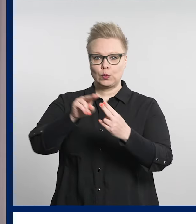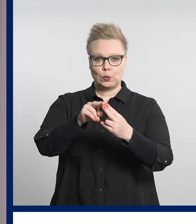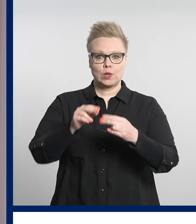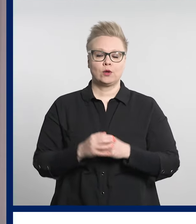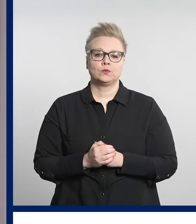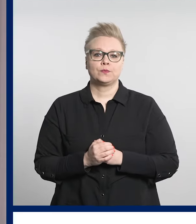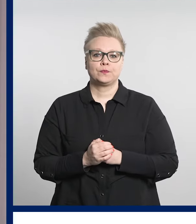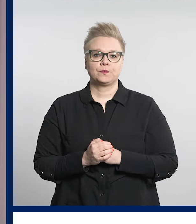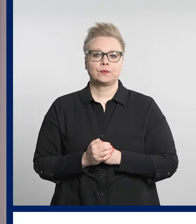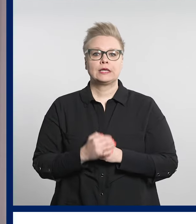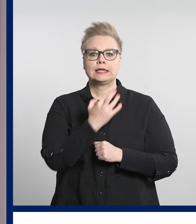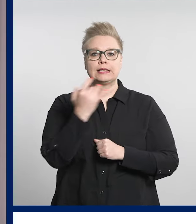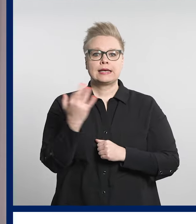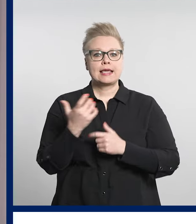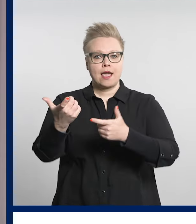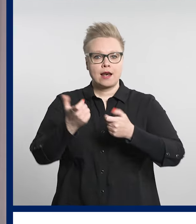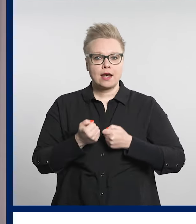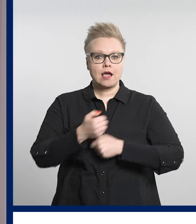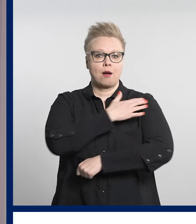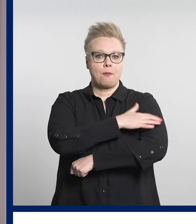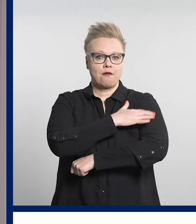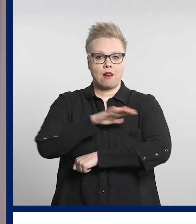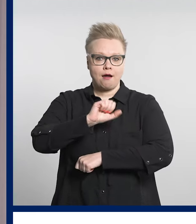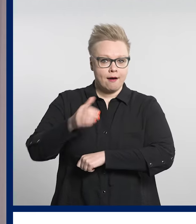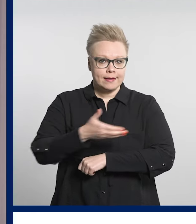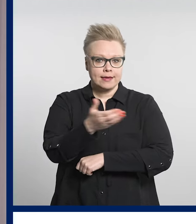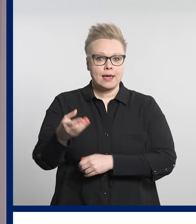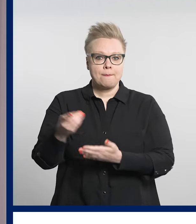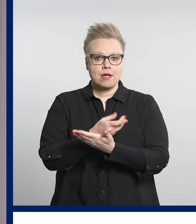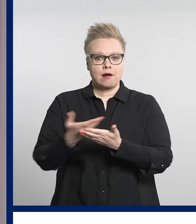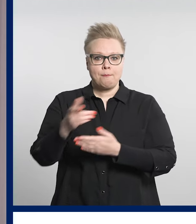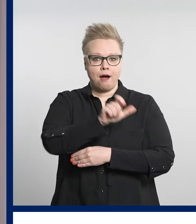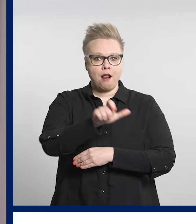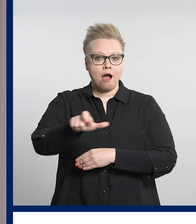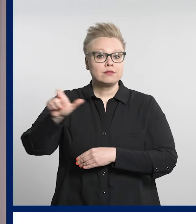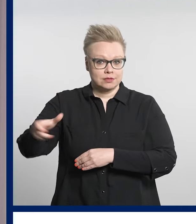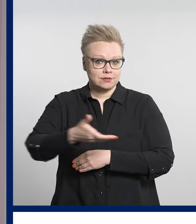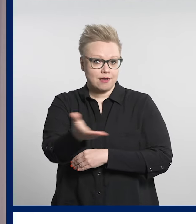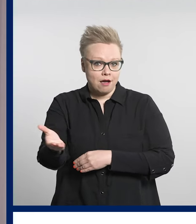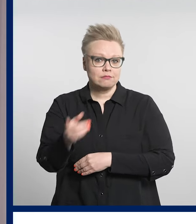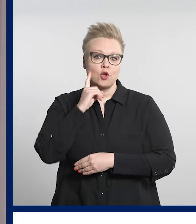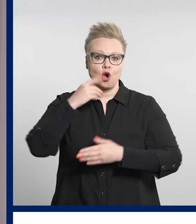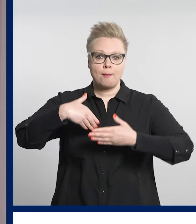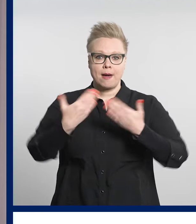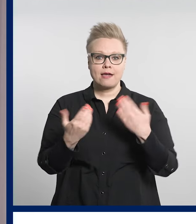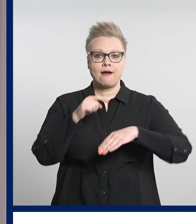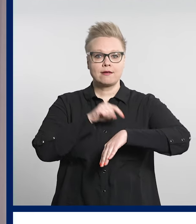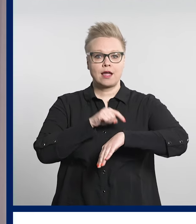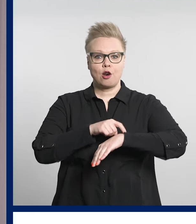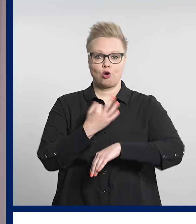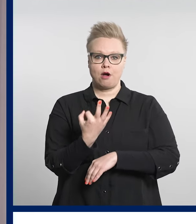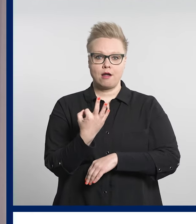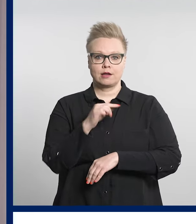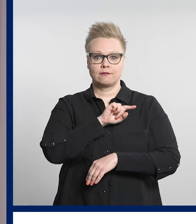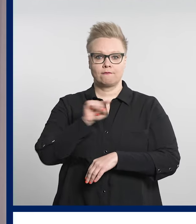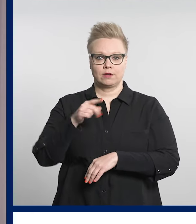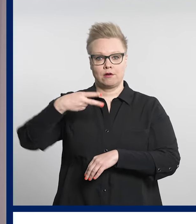Digiklinikka palvelee kaikkia pirkanmaalaisia joka päivä kello 8-22.